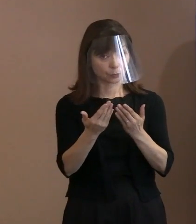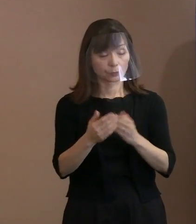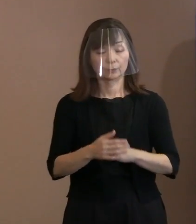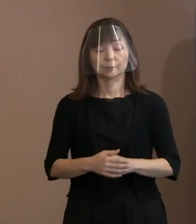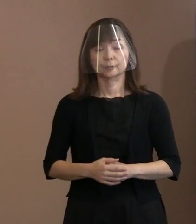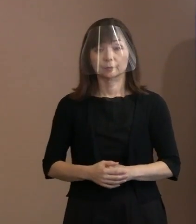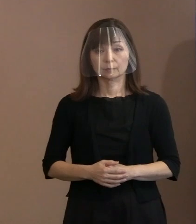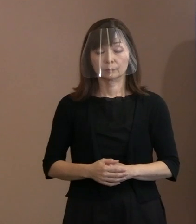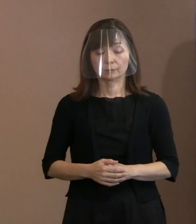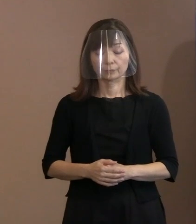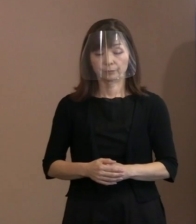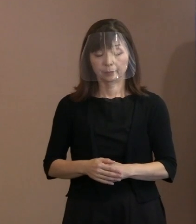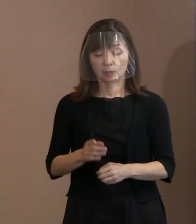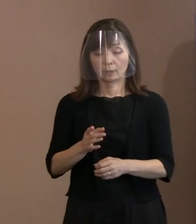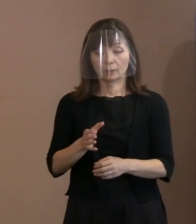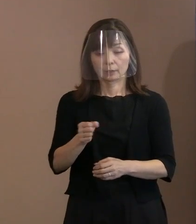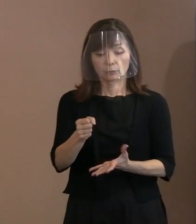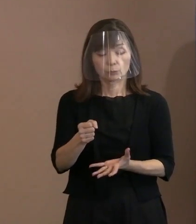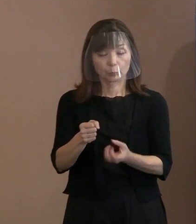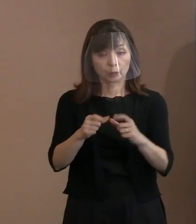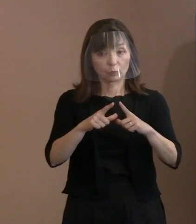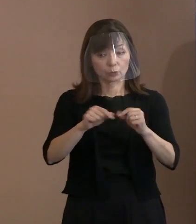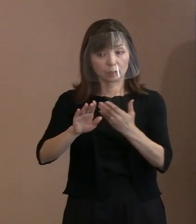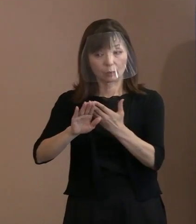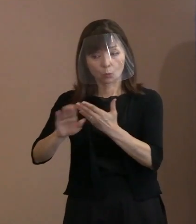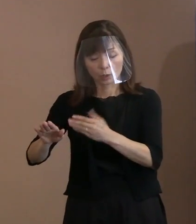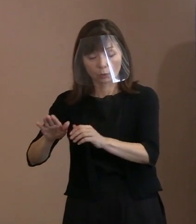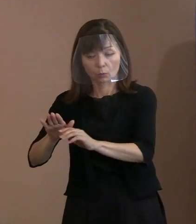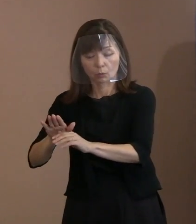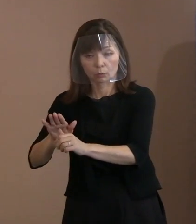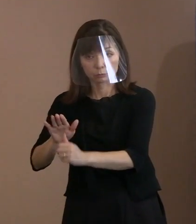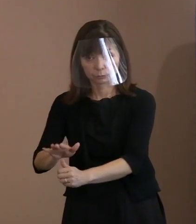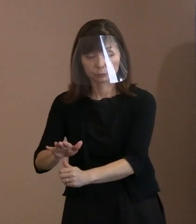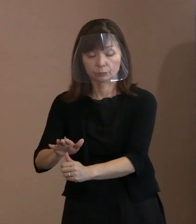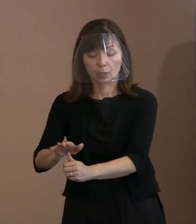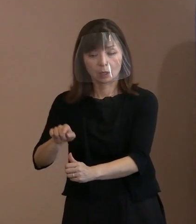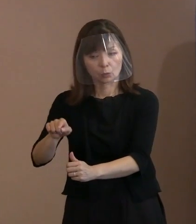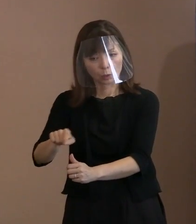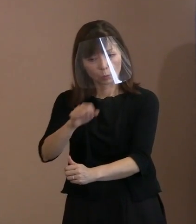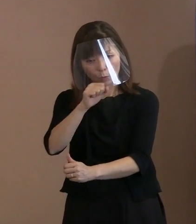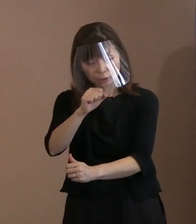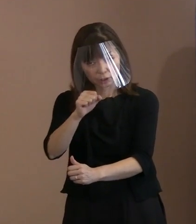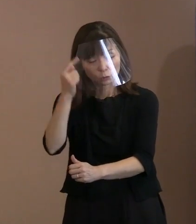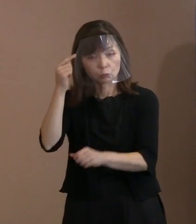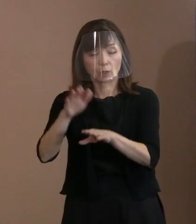(記者)核抑止力の拡大に理解を示す そういった国だとか､世論に対して､